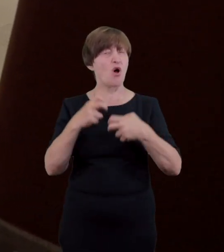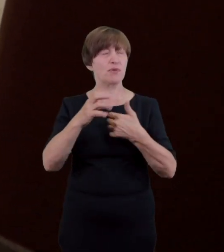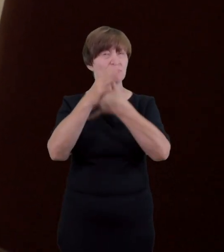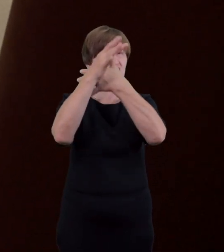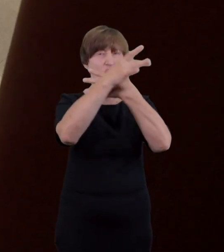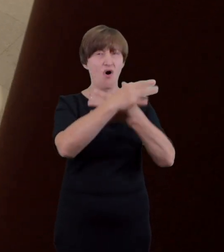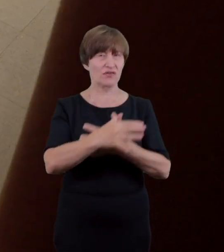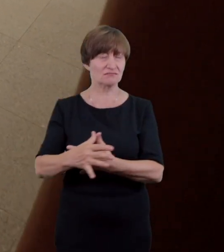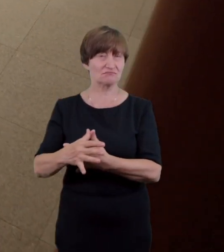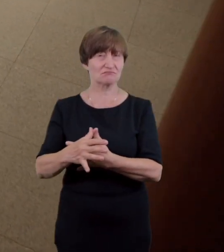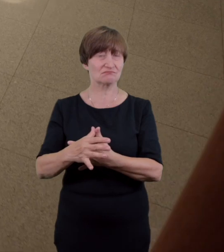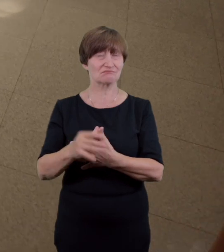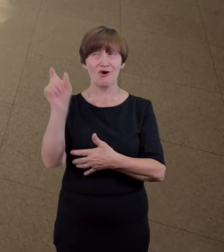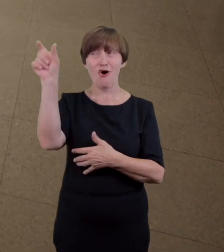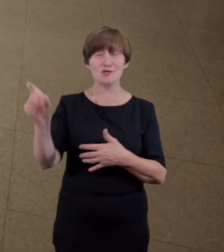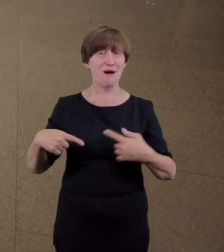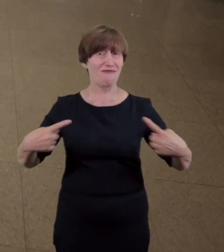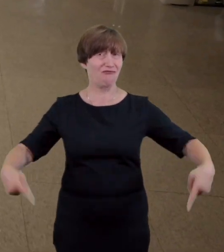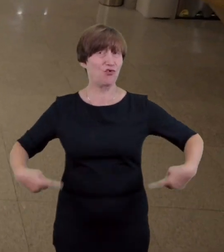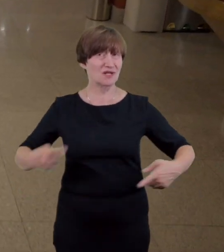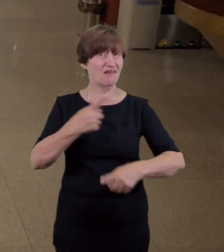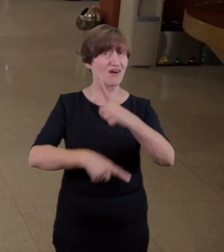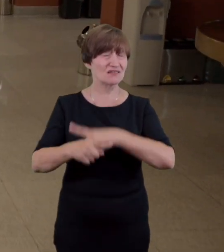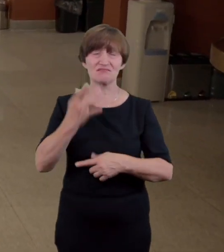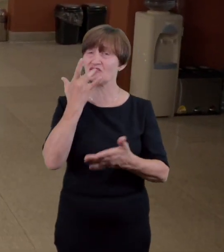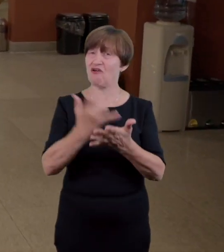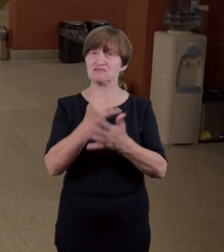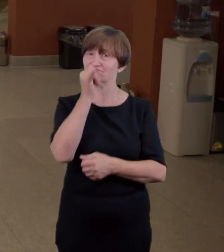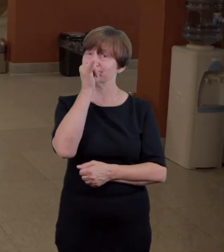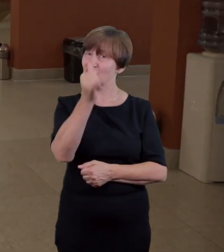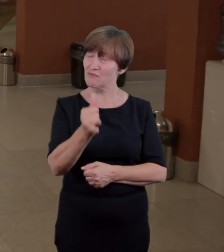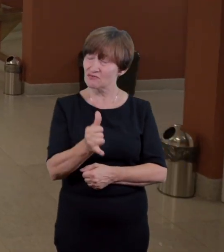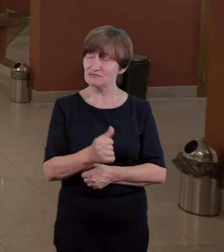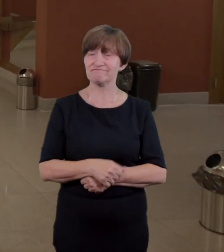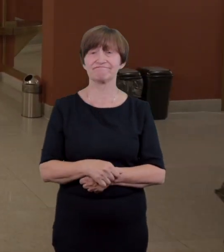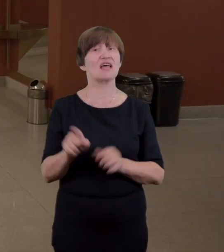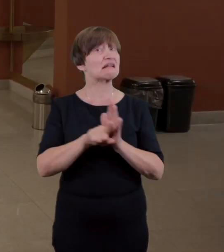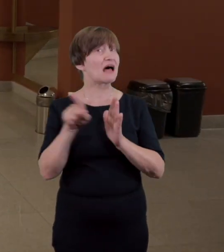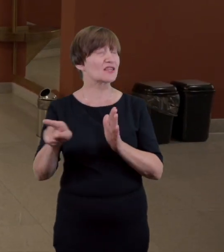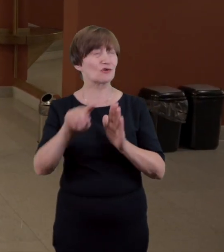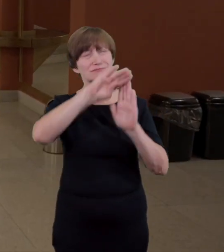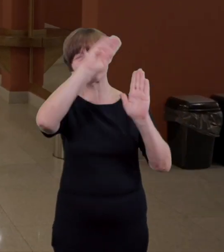uniemożliwiają wjazd wózkom inwalidzkim dlatego przez cały rok personel teatru